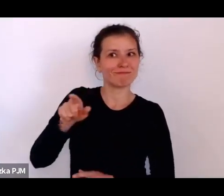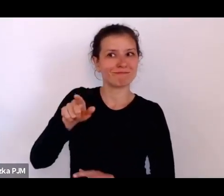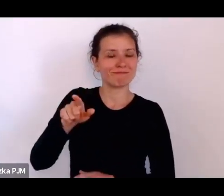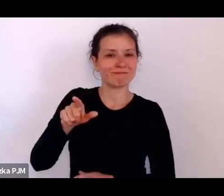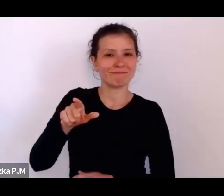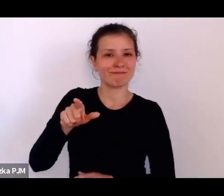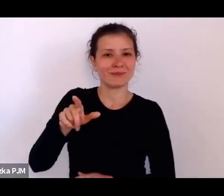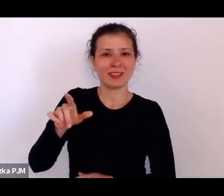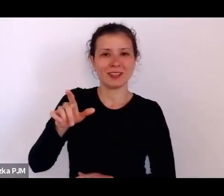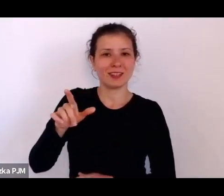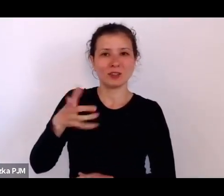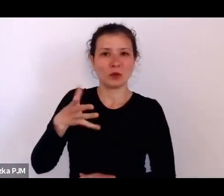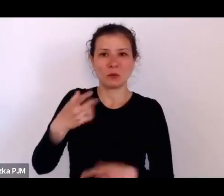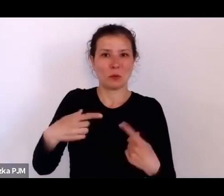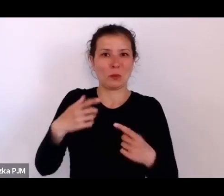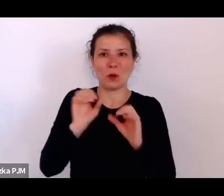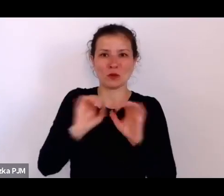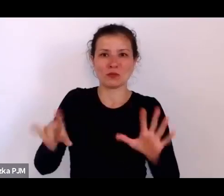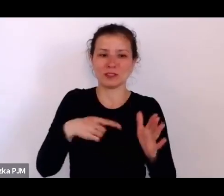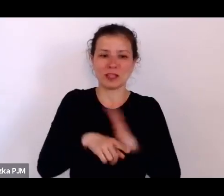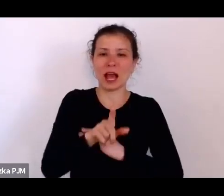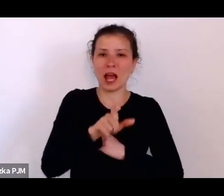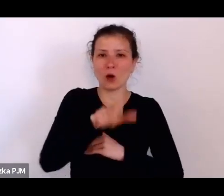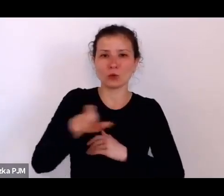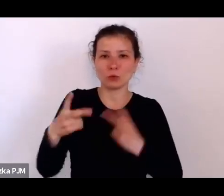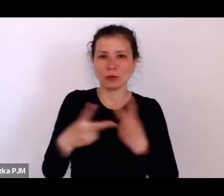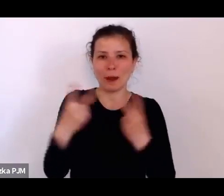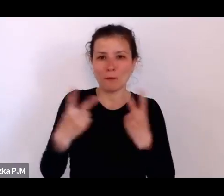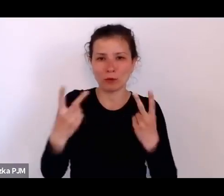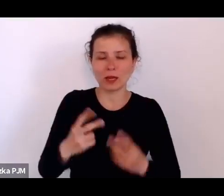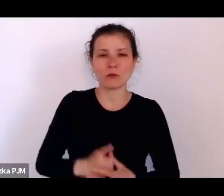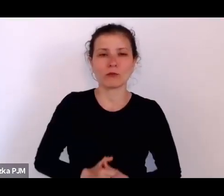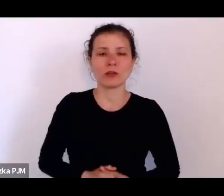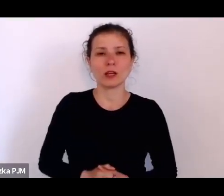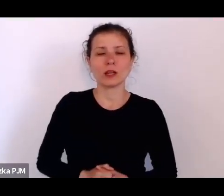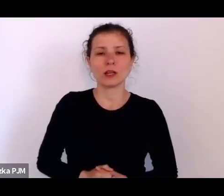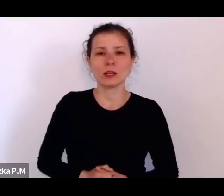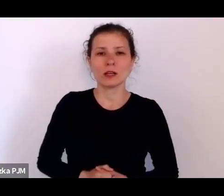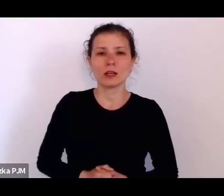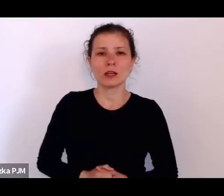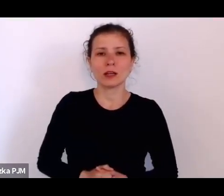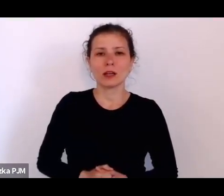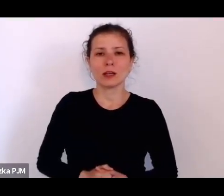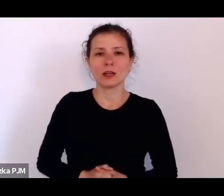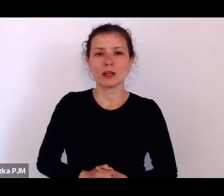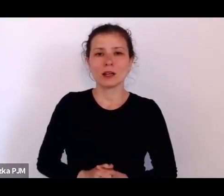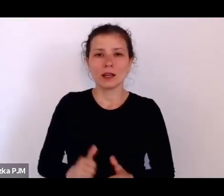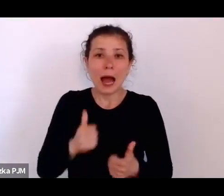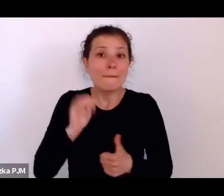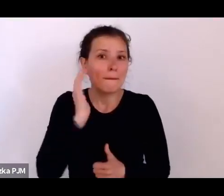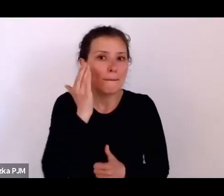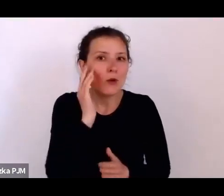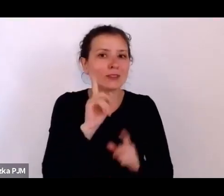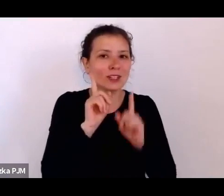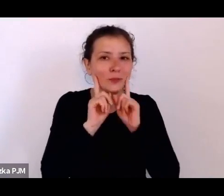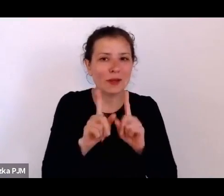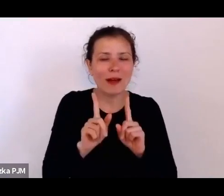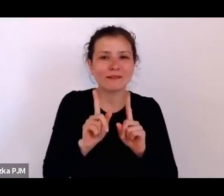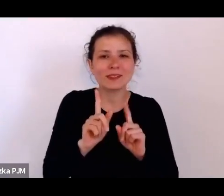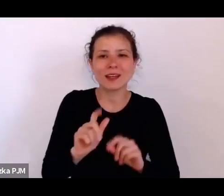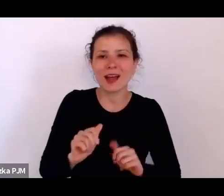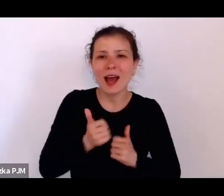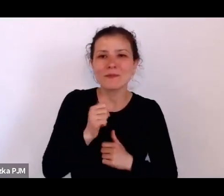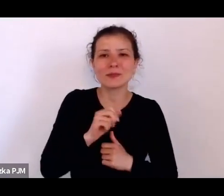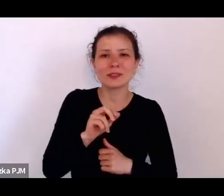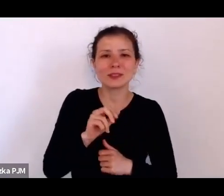dla ówczesnego reportażu – żeby zbliżyć się do prawdy albo żeby spróbować rzeczywiście uchwycić jakąś